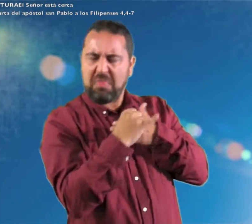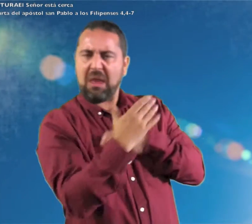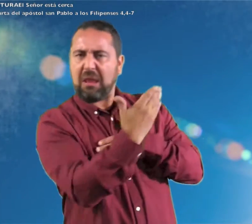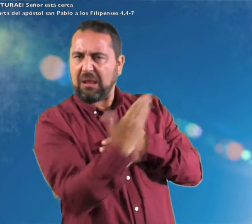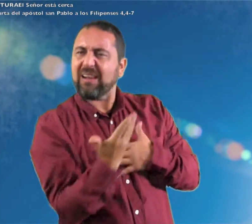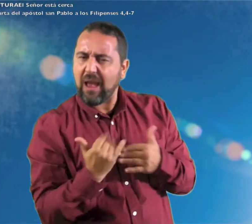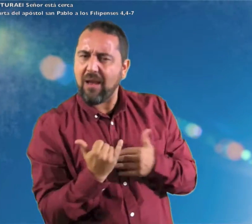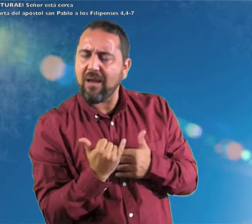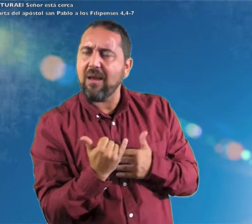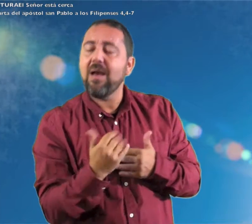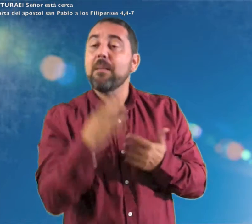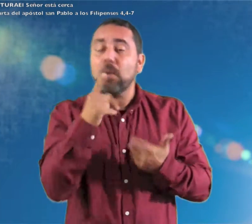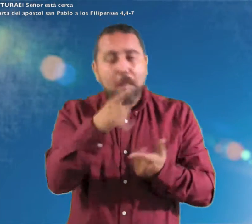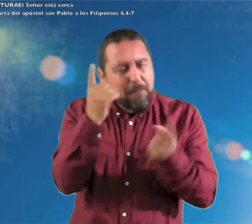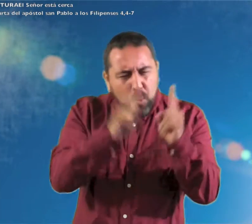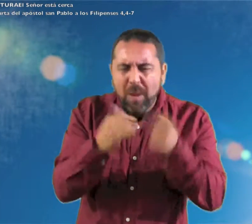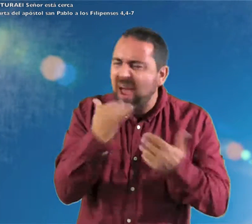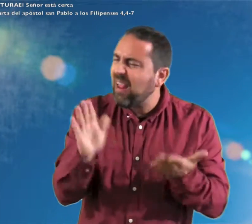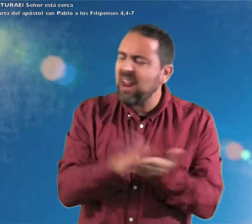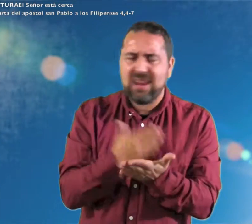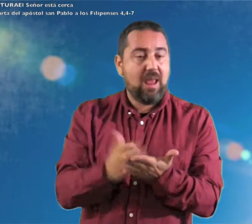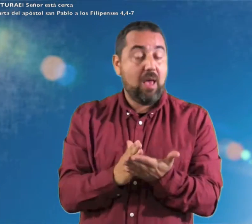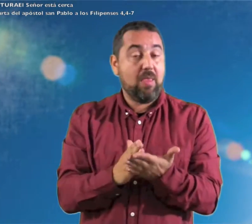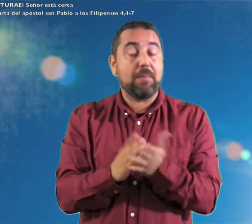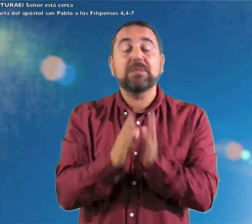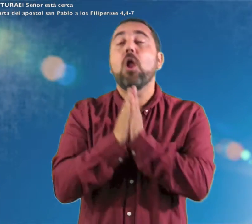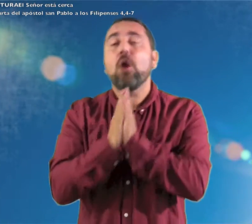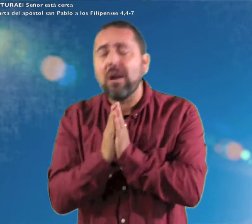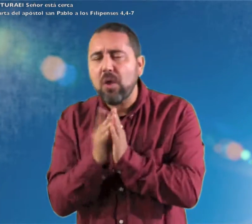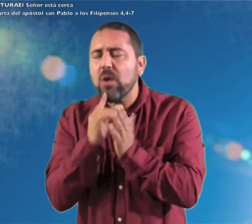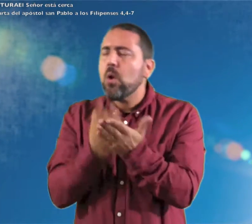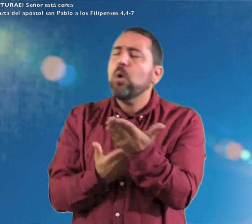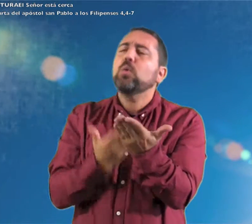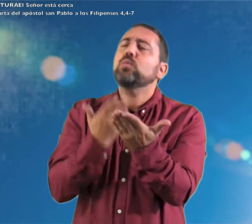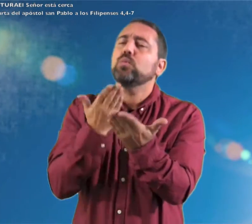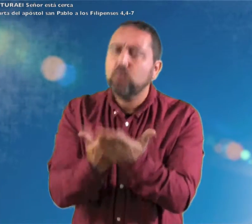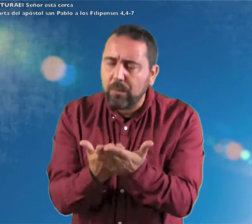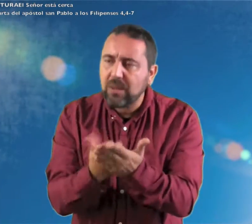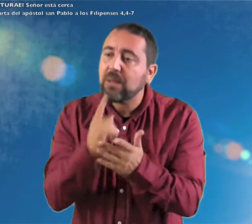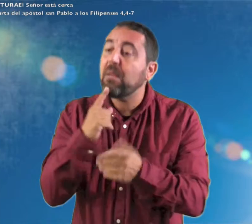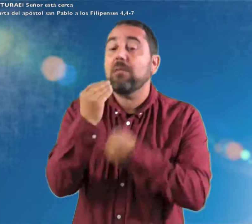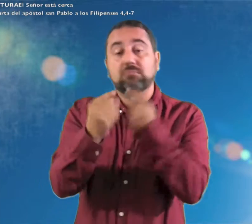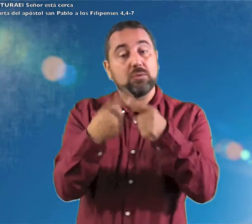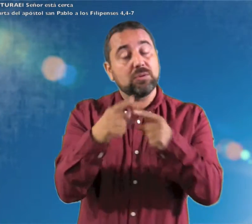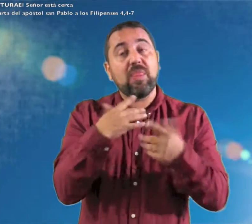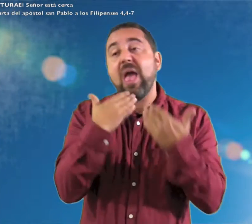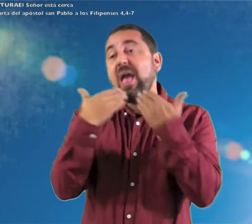está cerca. Nada os preocupe; sino que, en toda ocasión